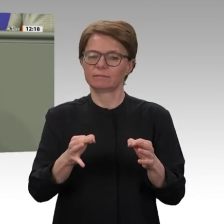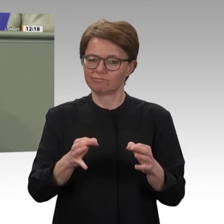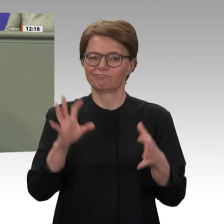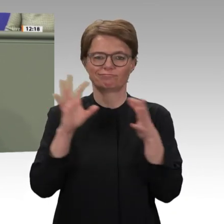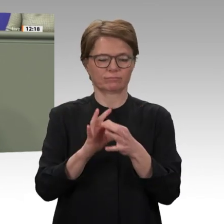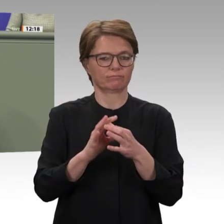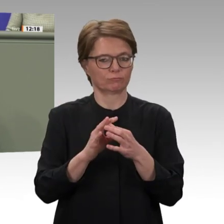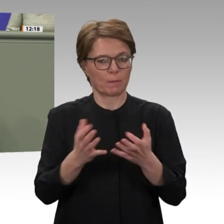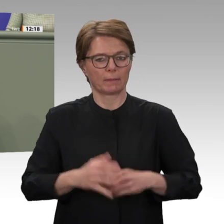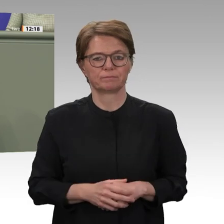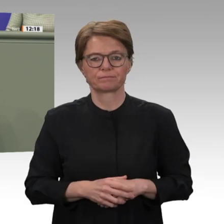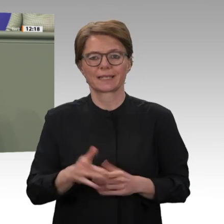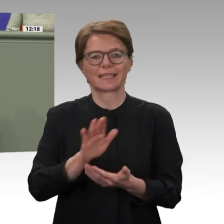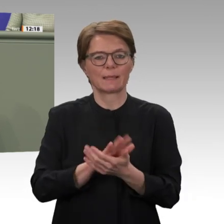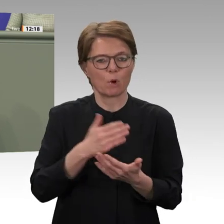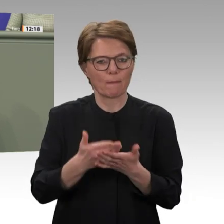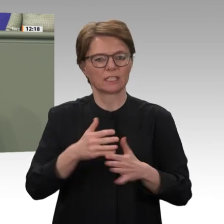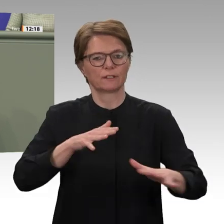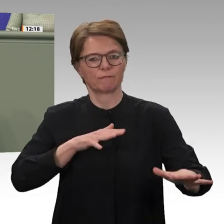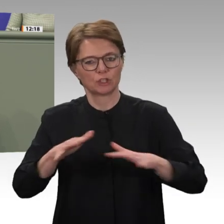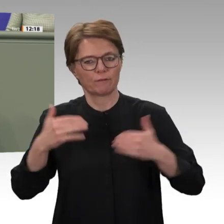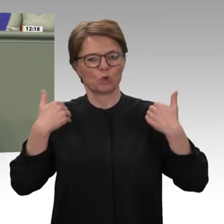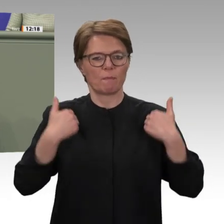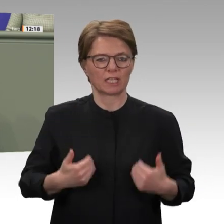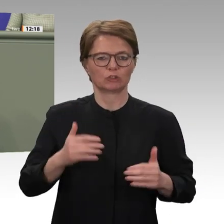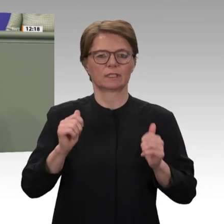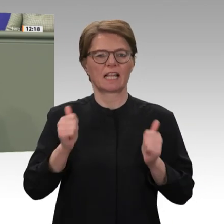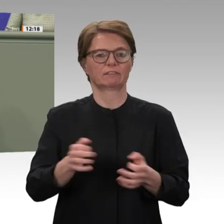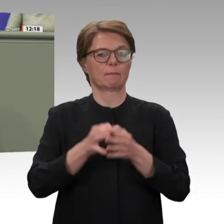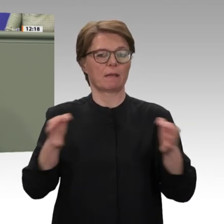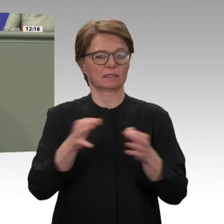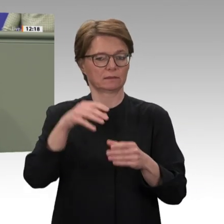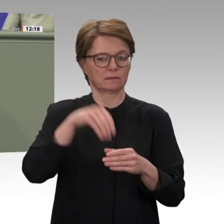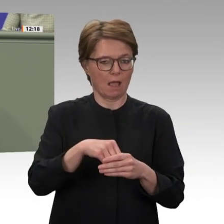kohärenten Ansatz. Die Wiederaufnahme staatlicher bilateraler Entwicklungszusammenarbeit kann